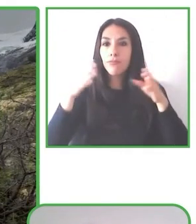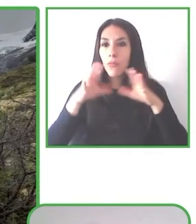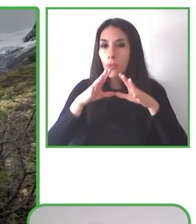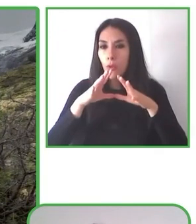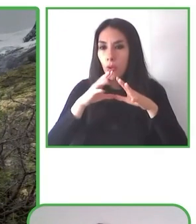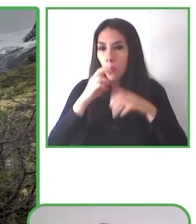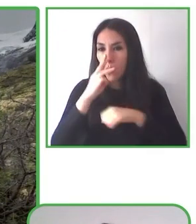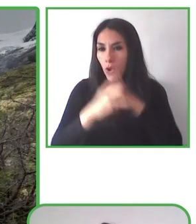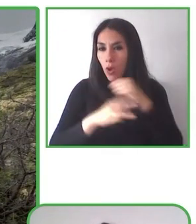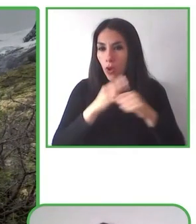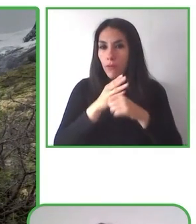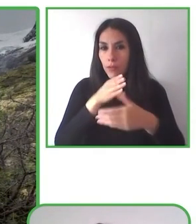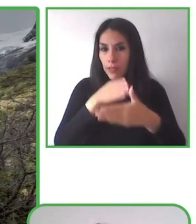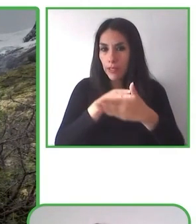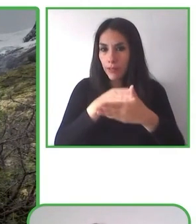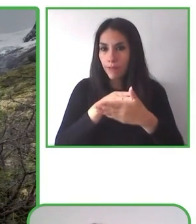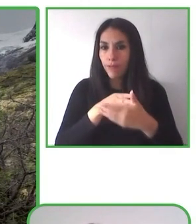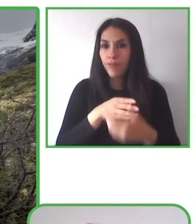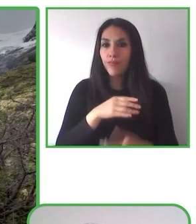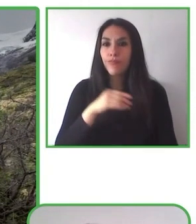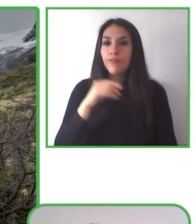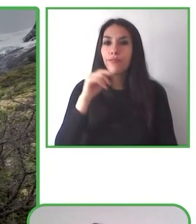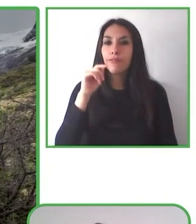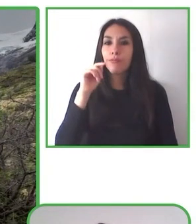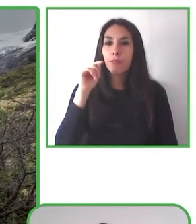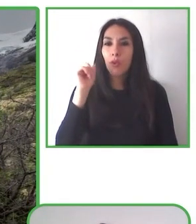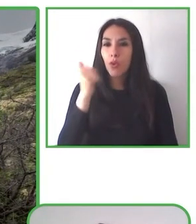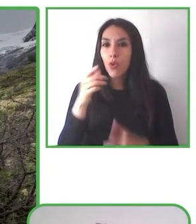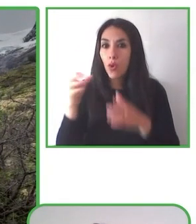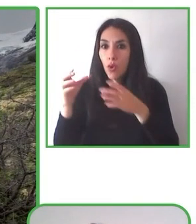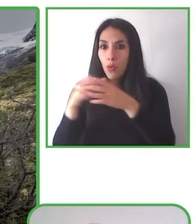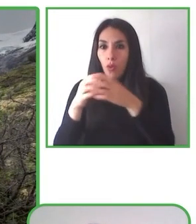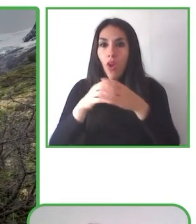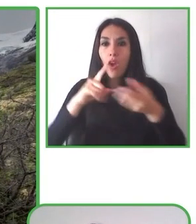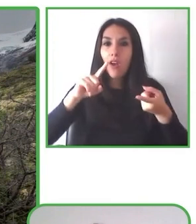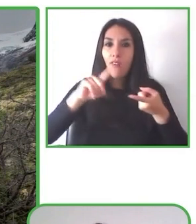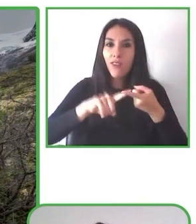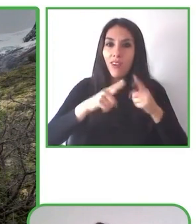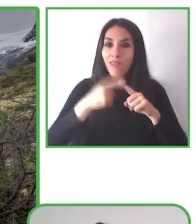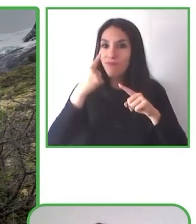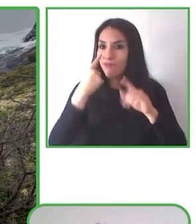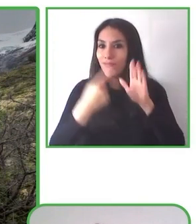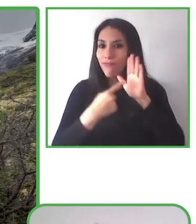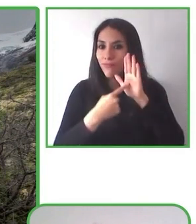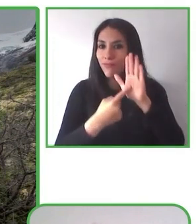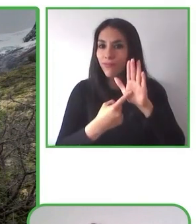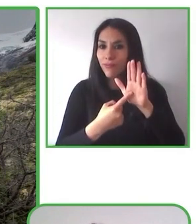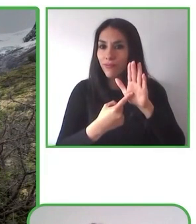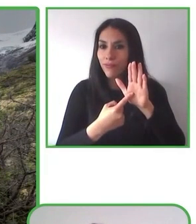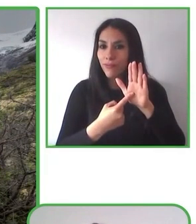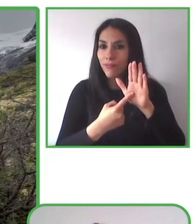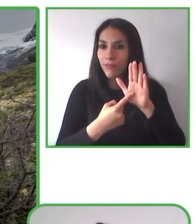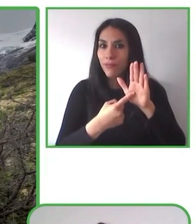Además, es madre. Además de todo esto, le queda tiempo de ser madre de seis hijos. Uno de ellos, con discapacidad adquirida.